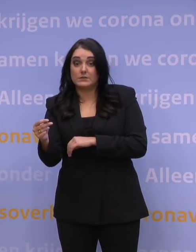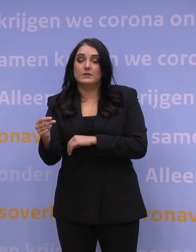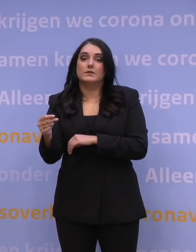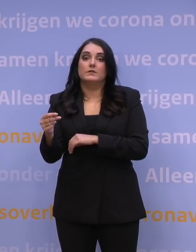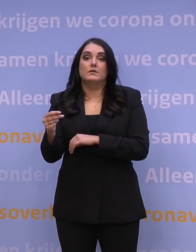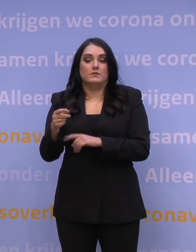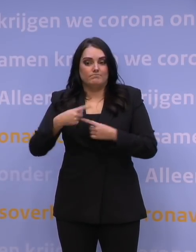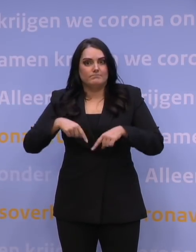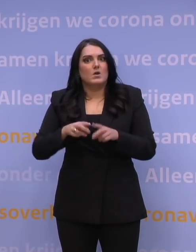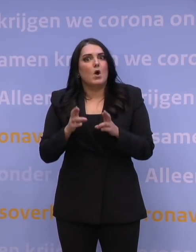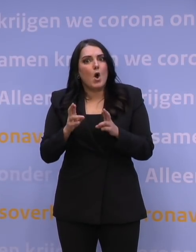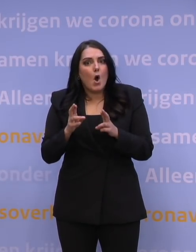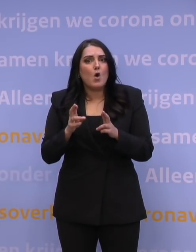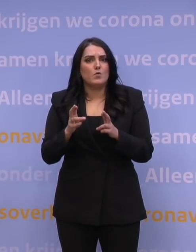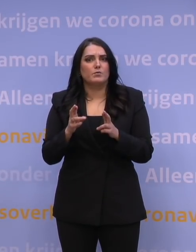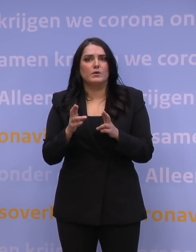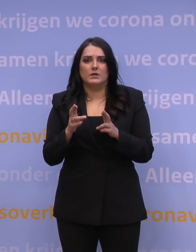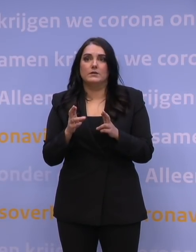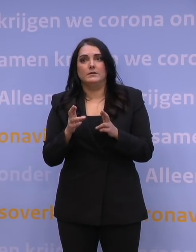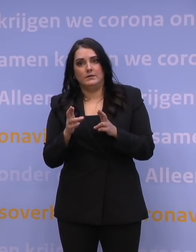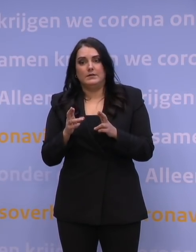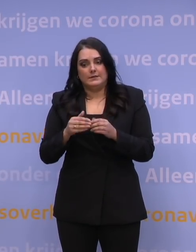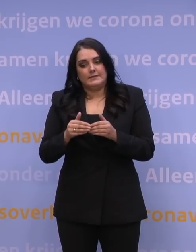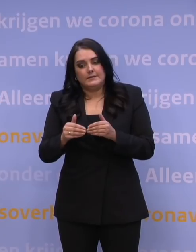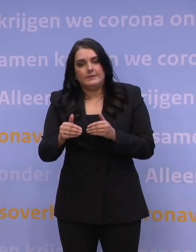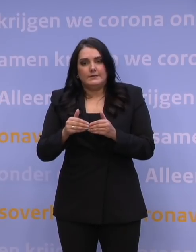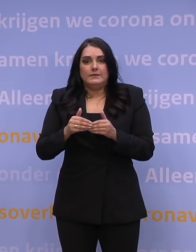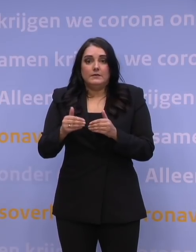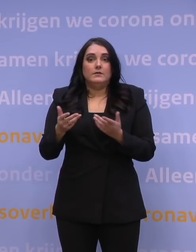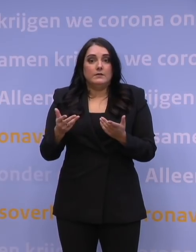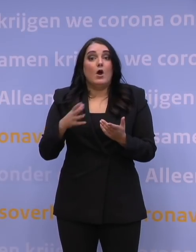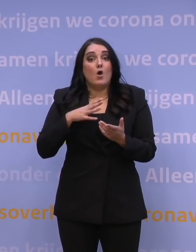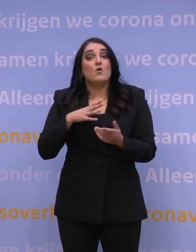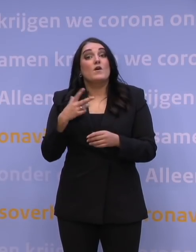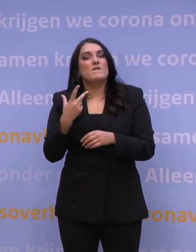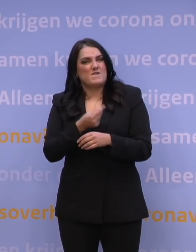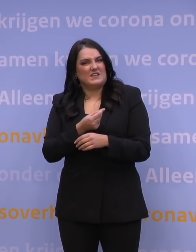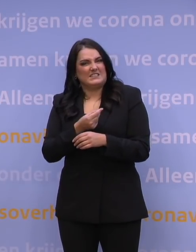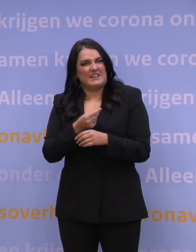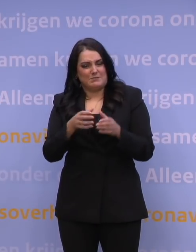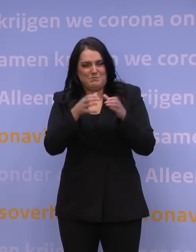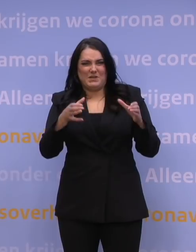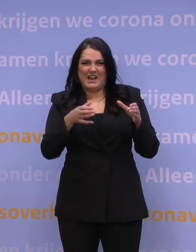hoop ik dat het niet heel erg lang meer gaat duren voordat ook de vaccinontwikkelaars daadwerkelijk een vaccin ontwikkelen